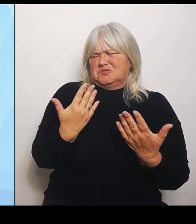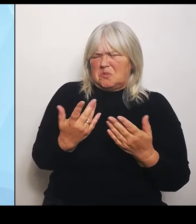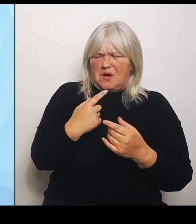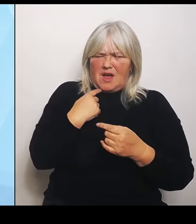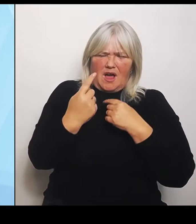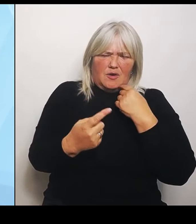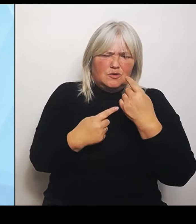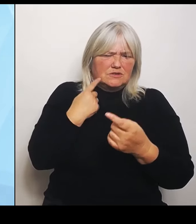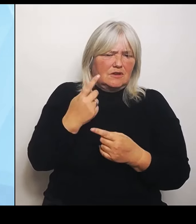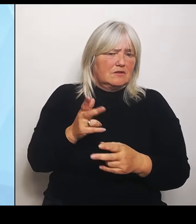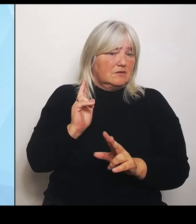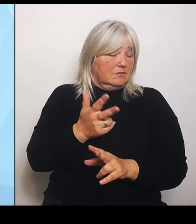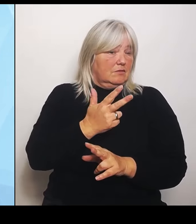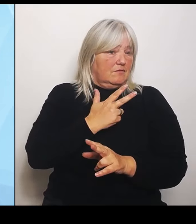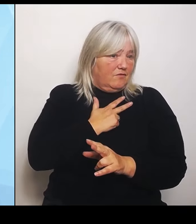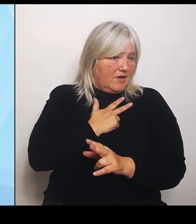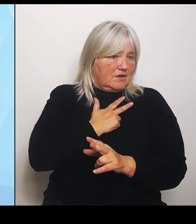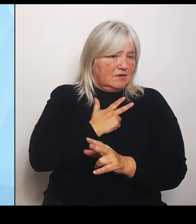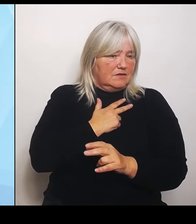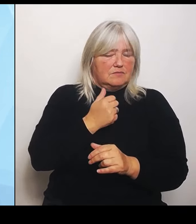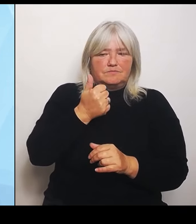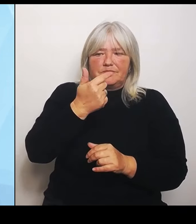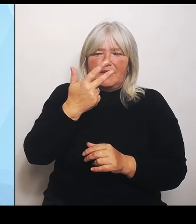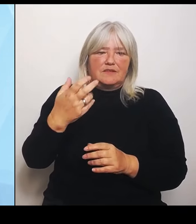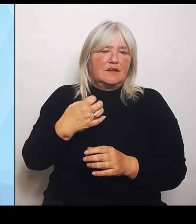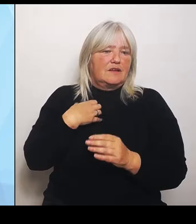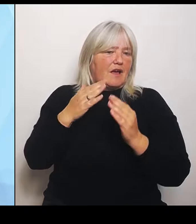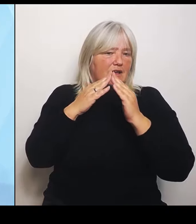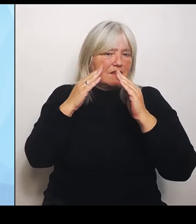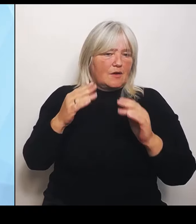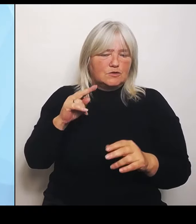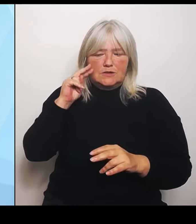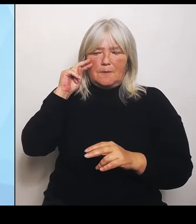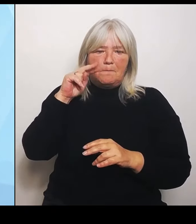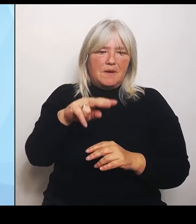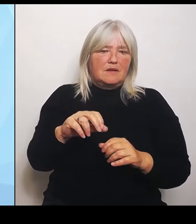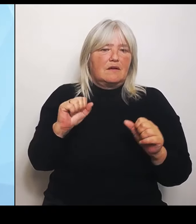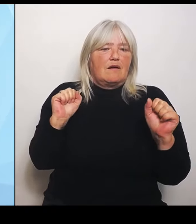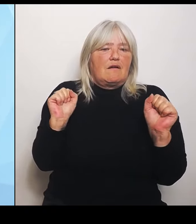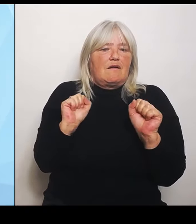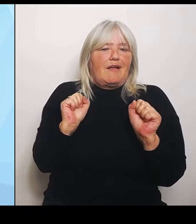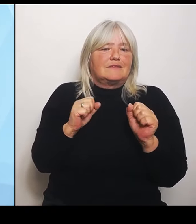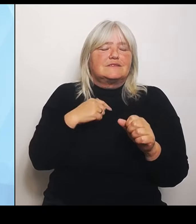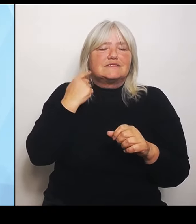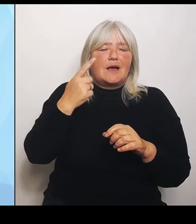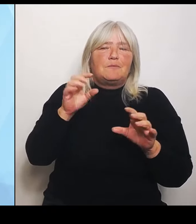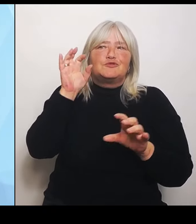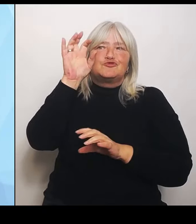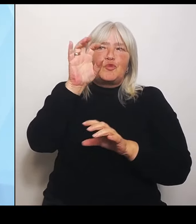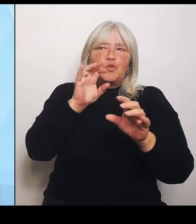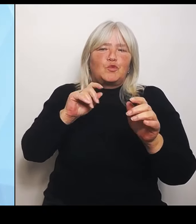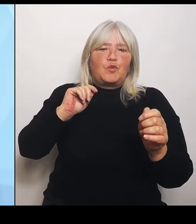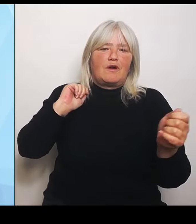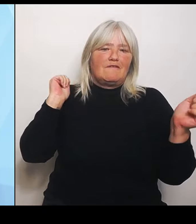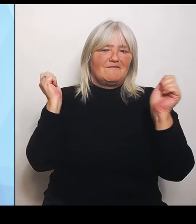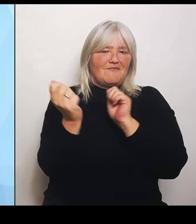kalten Strukturwandel, in dem sie sich gerade befinden, dem Ganzen zum Opfer fallen und damit unsere Krankenhausstruktur- und